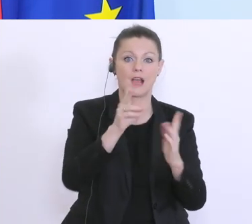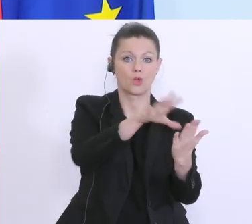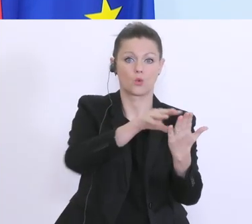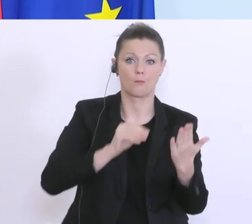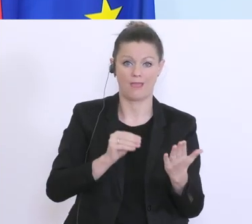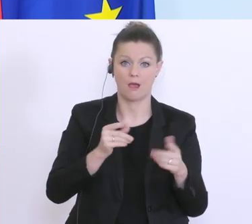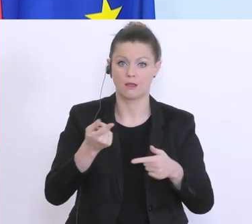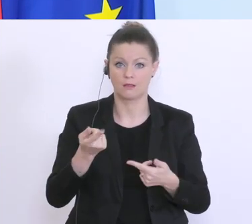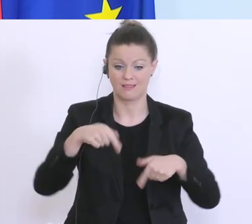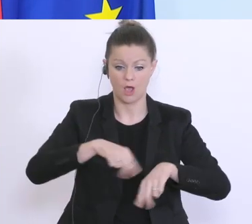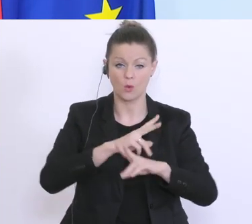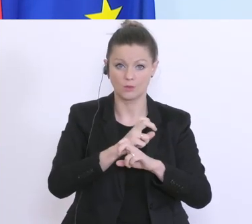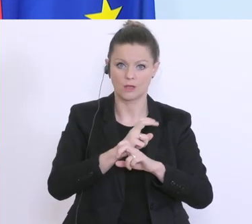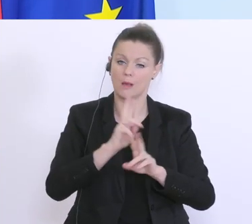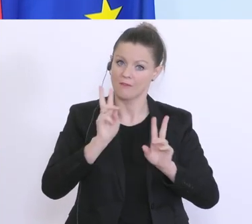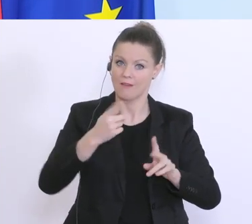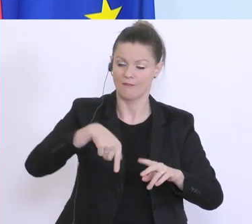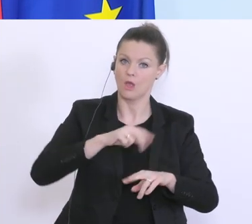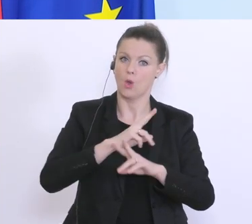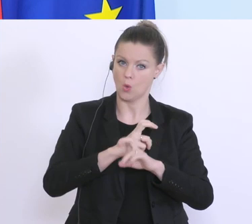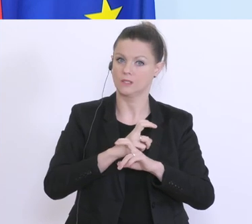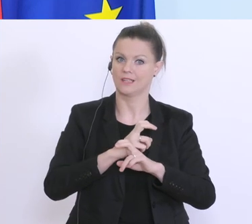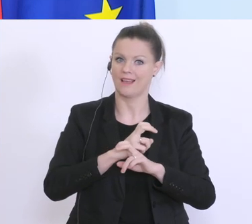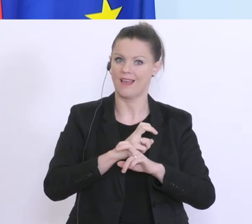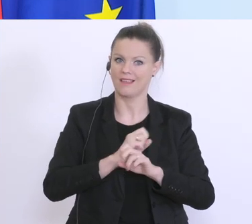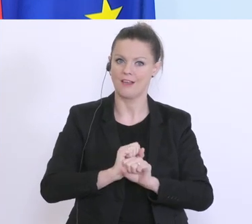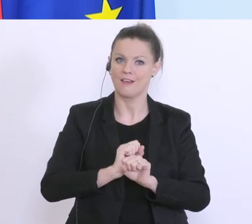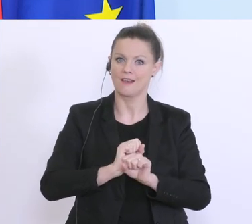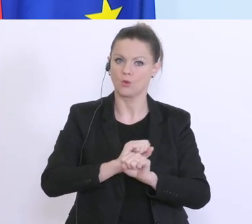wir sind hier in vielen Bereichen, nicht nur was den Kampf gegen das Virus betrifft, sondern auch